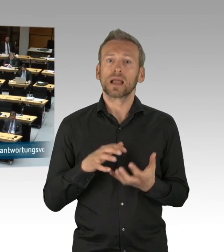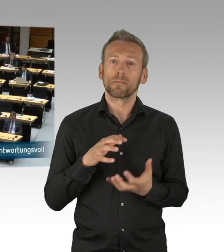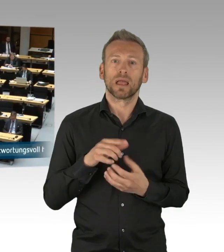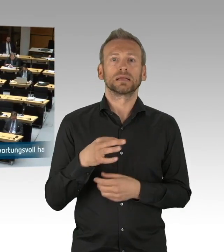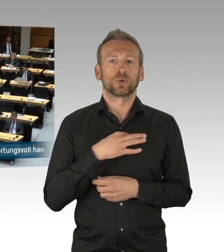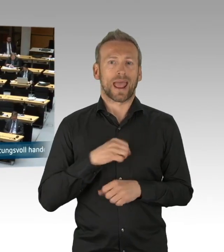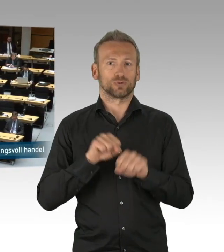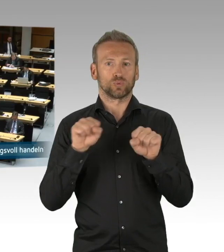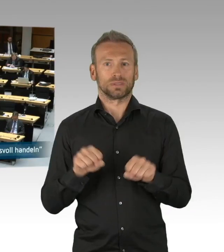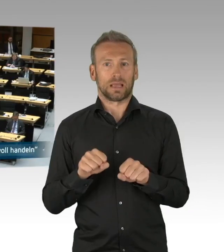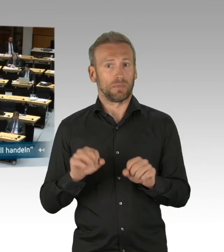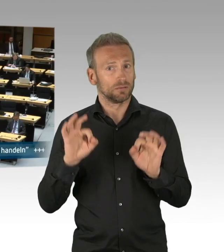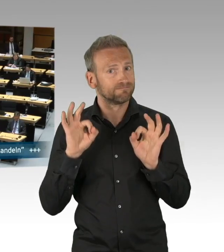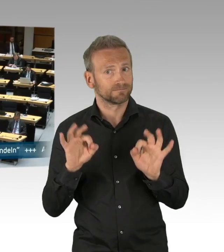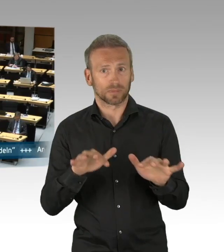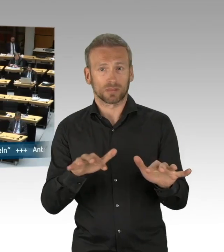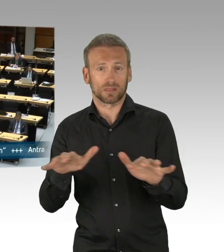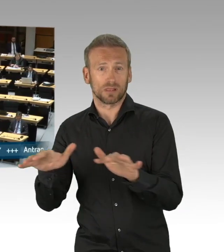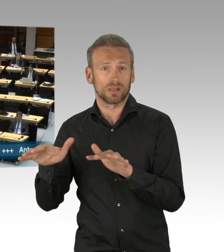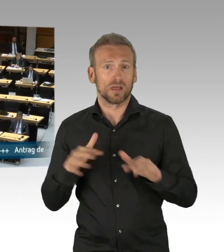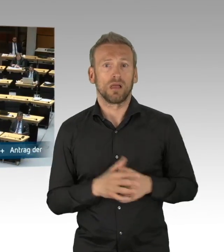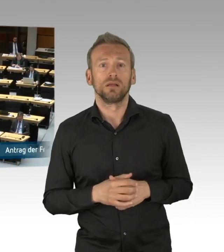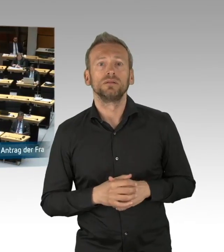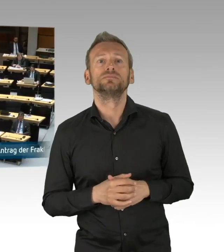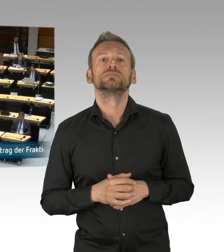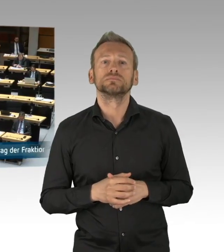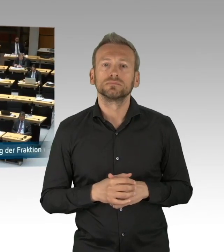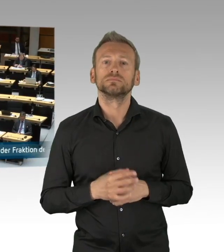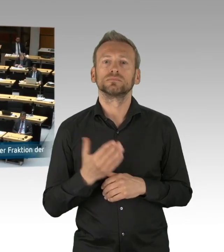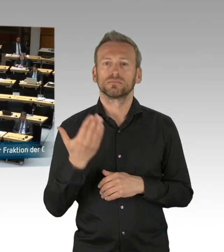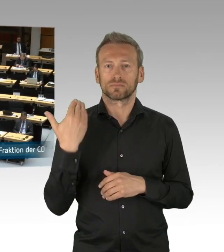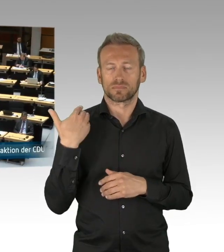hier nochmal erwähnen, denn sie leisten in diesen Tagen,